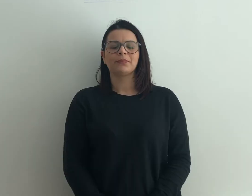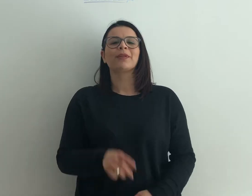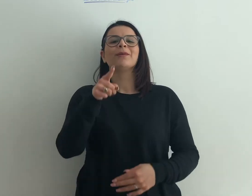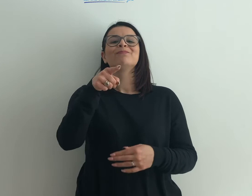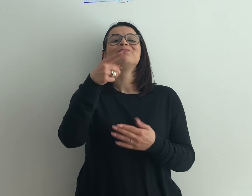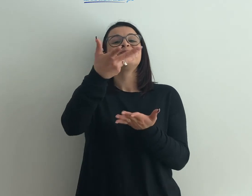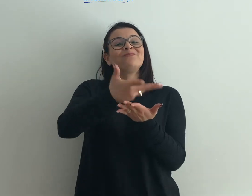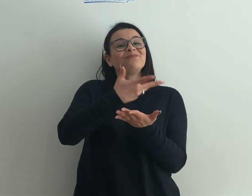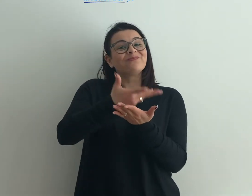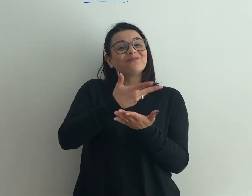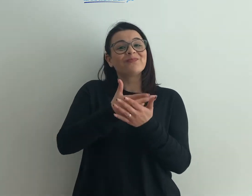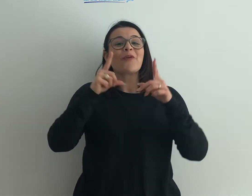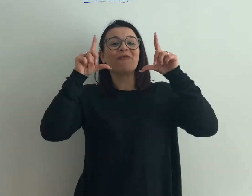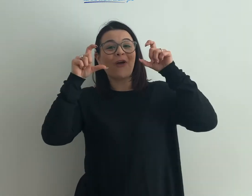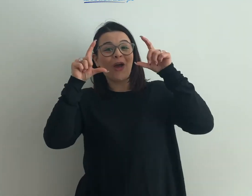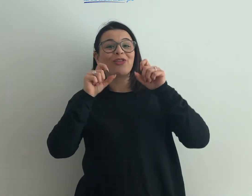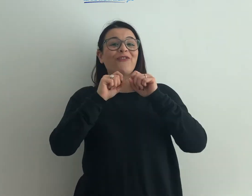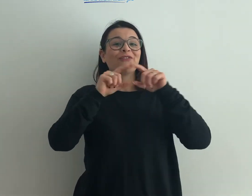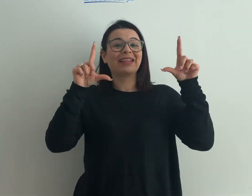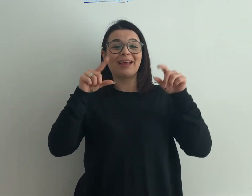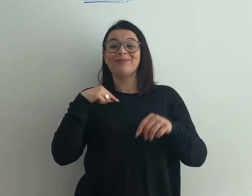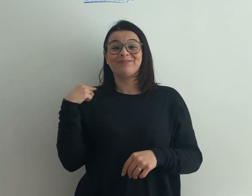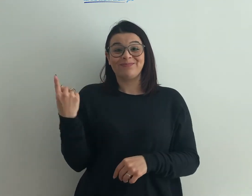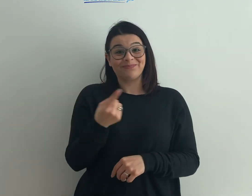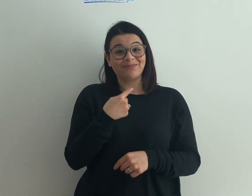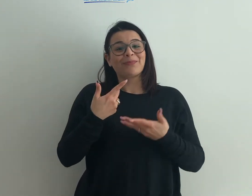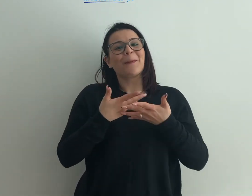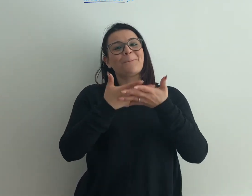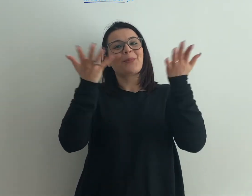il tuo racconto corredato di foto e video noi lo pubblicheremo su